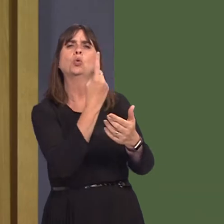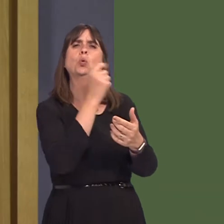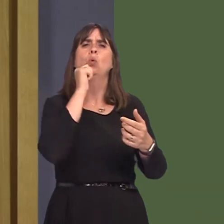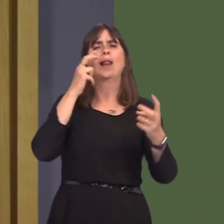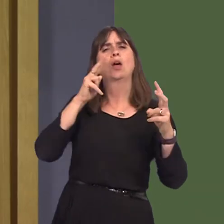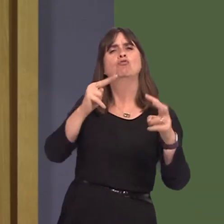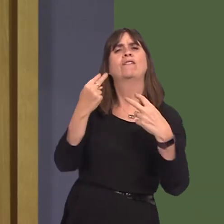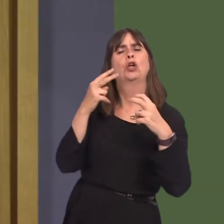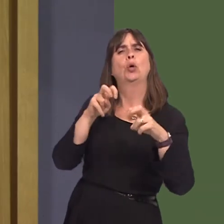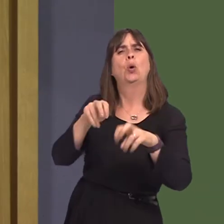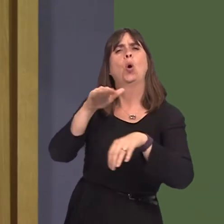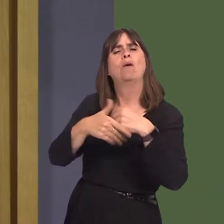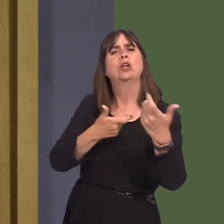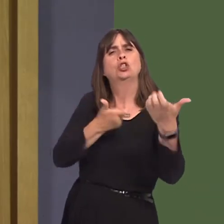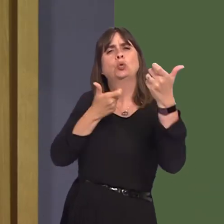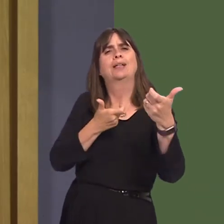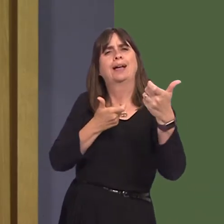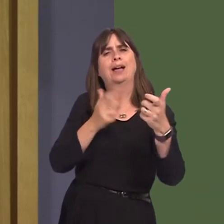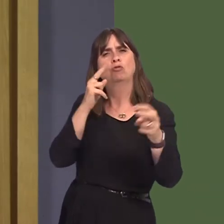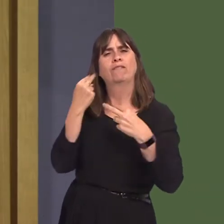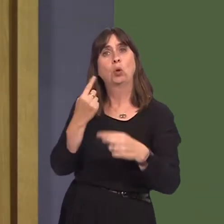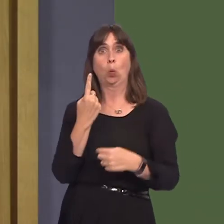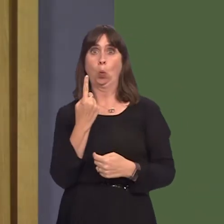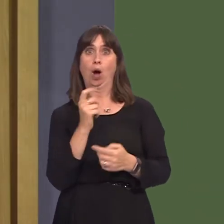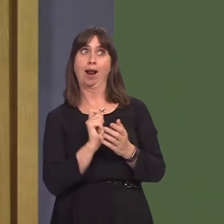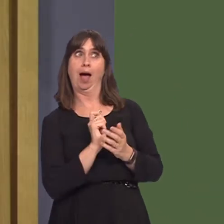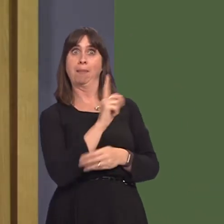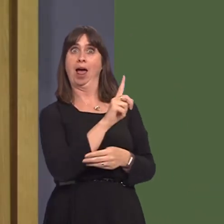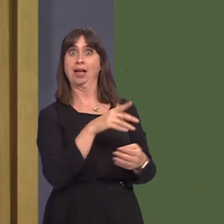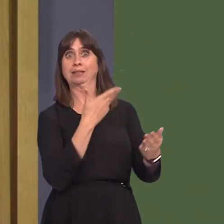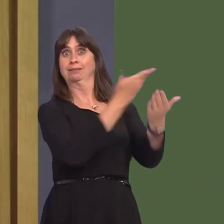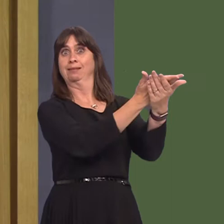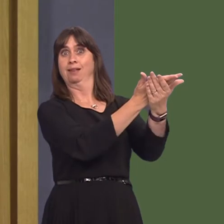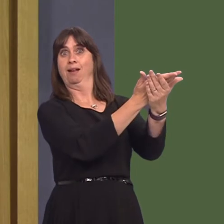NRW's shooting review. I understand that only one application was received and that one